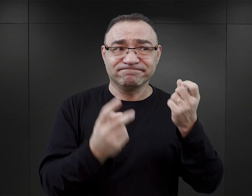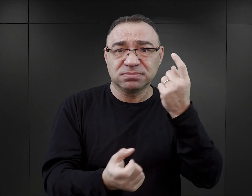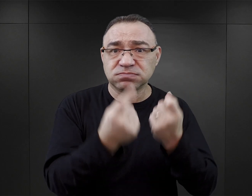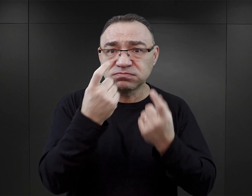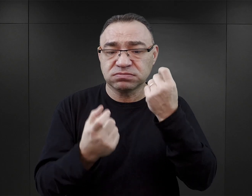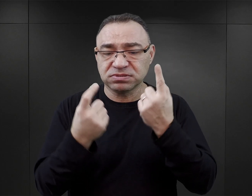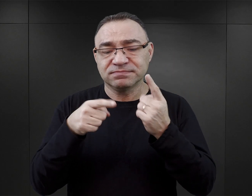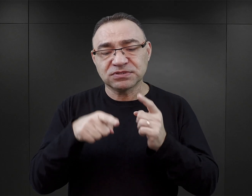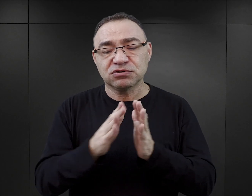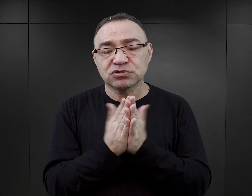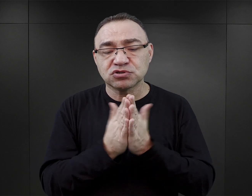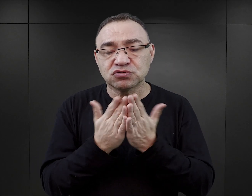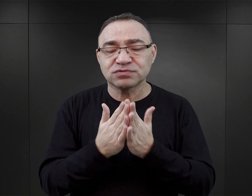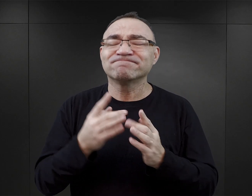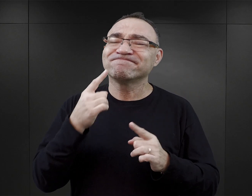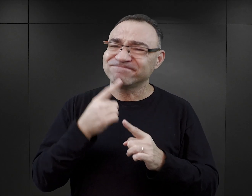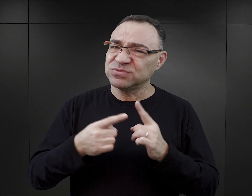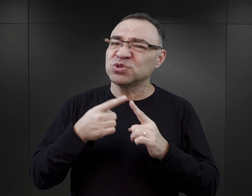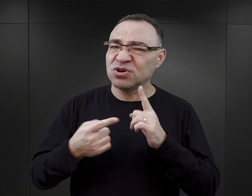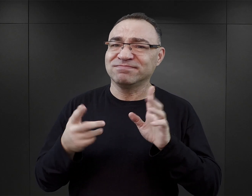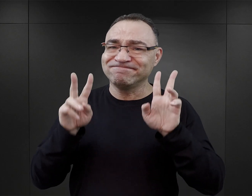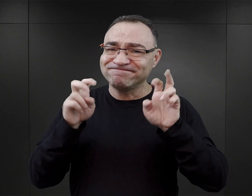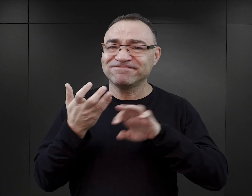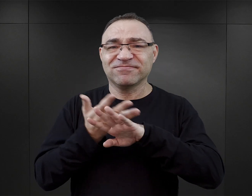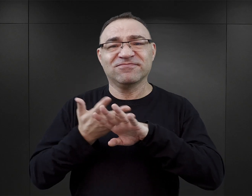tego typu książki w znacznej mierze fałszują historię.